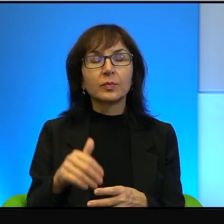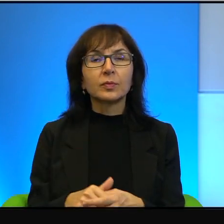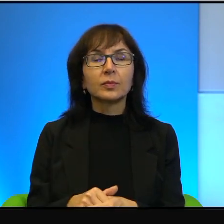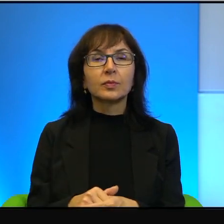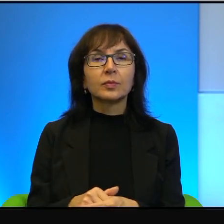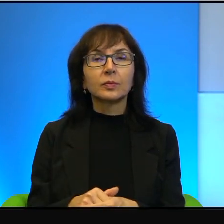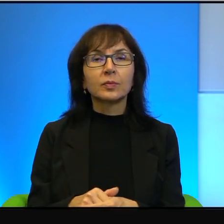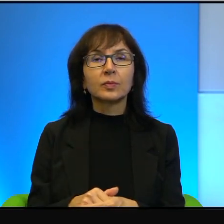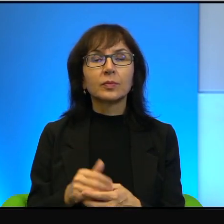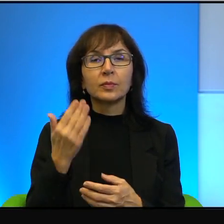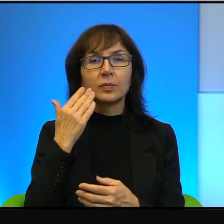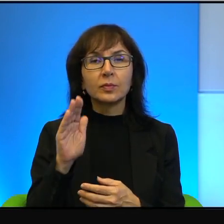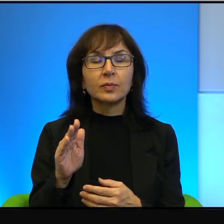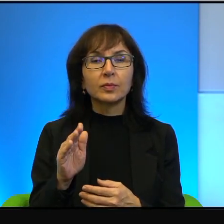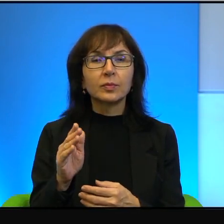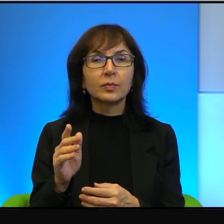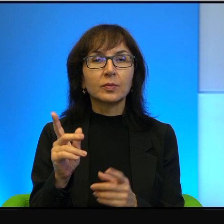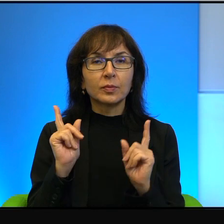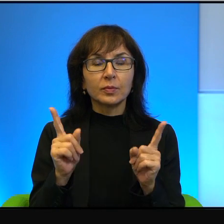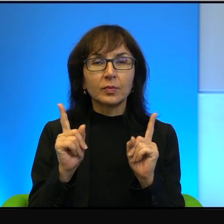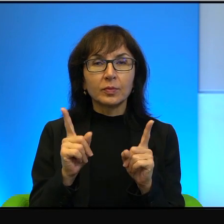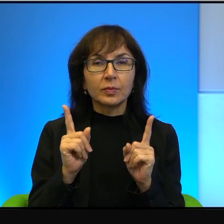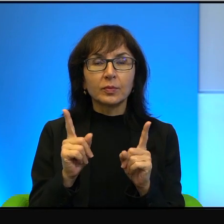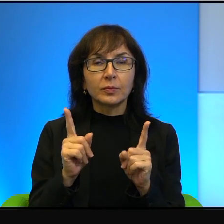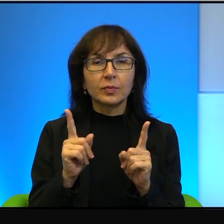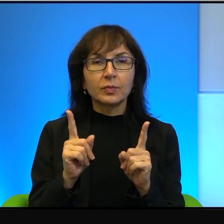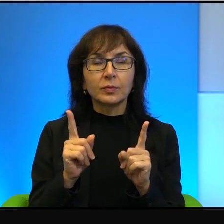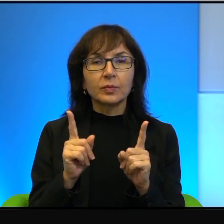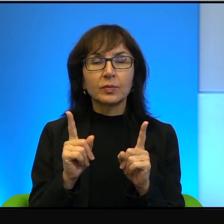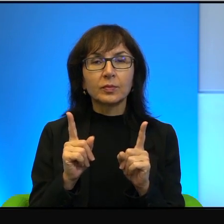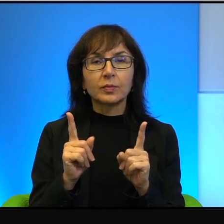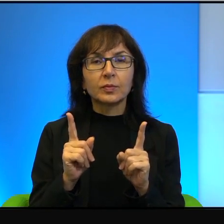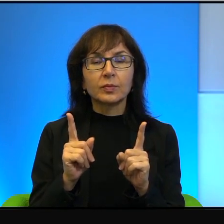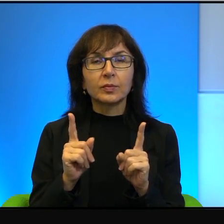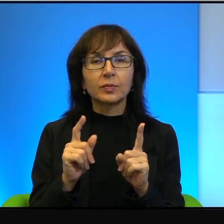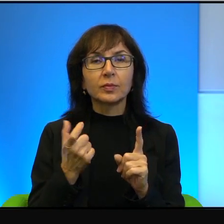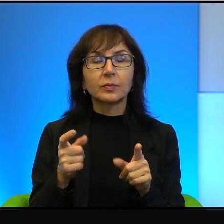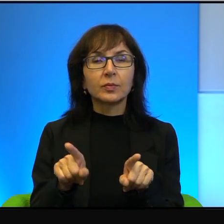Też bardzo bym przestrzegał, żeby, co również jest naturalne,